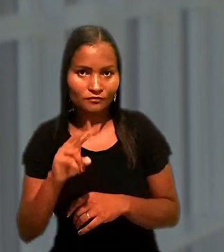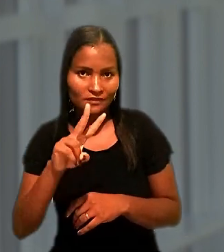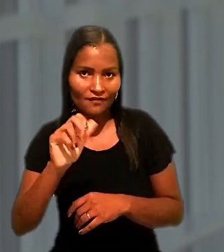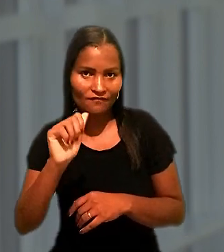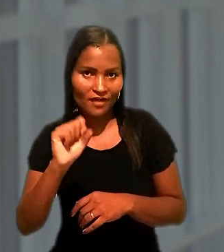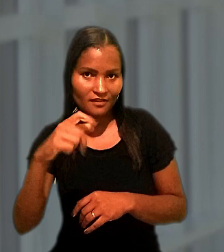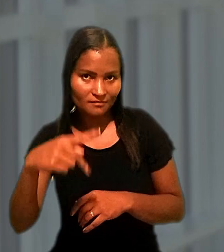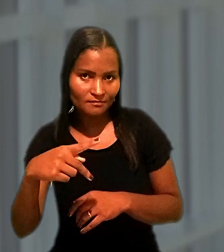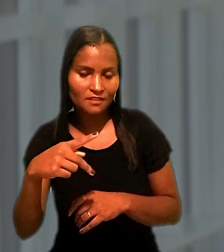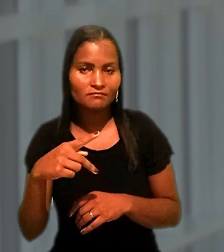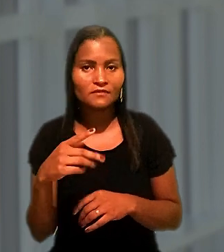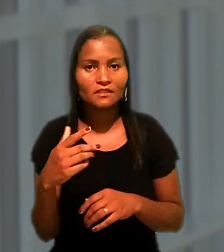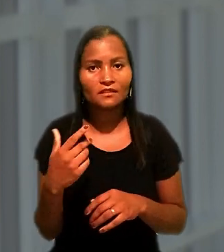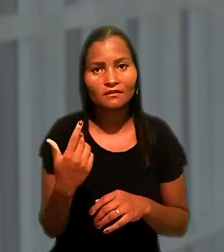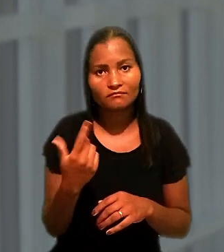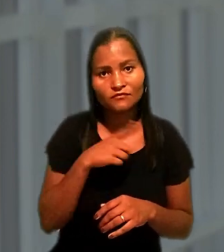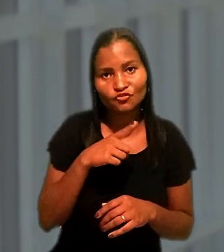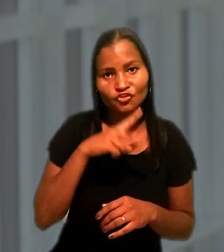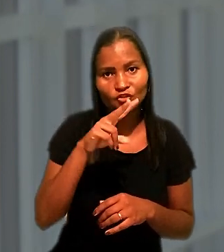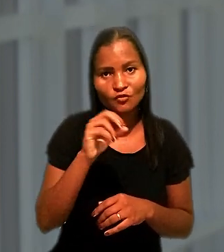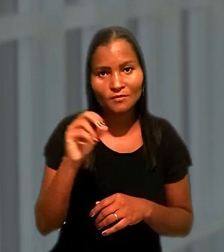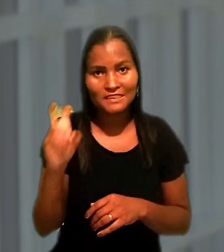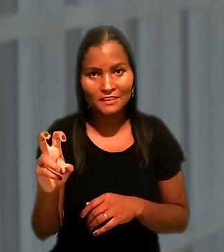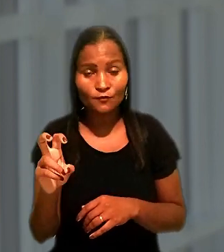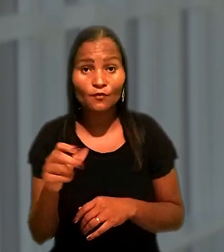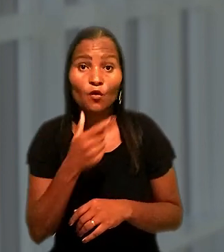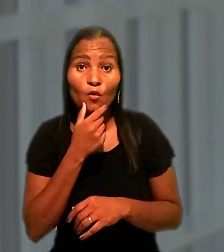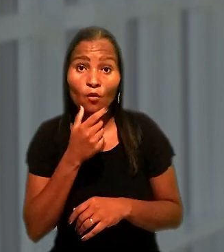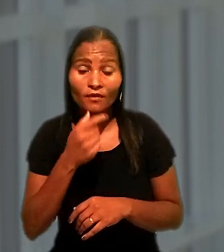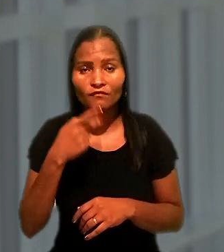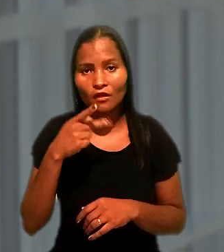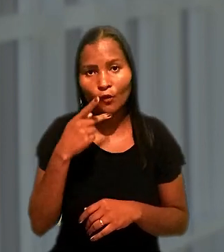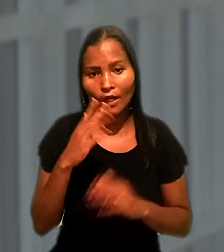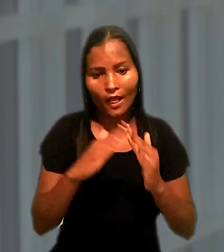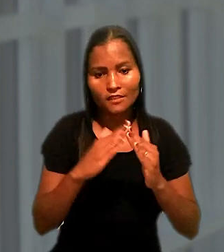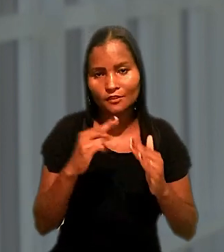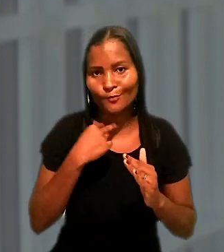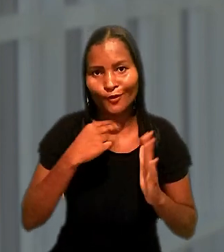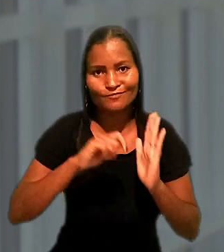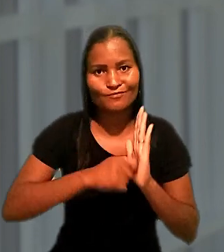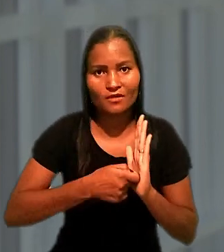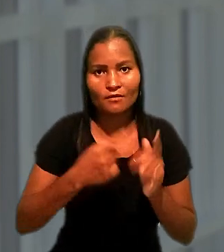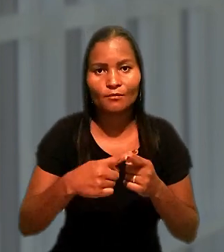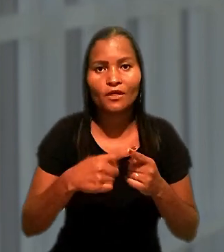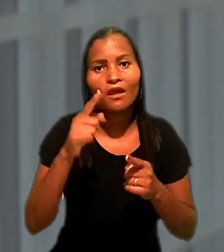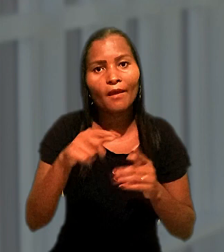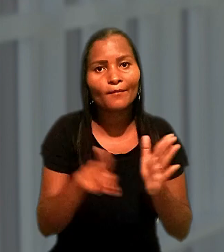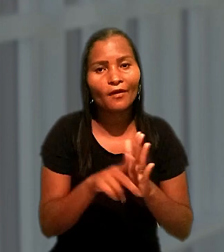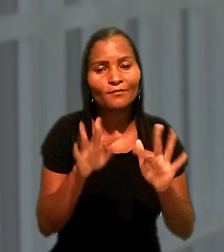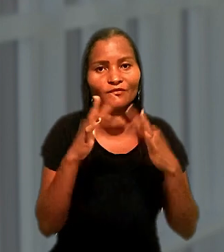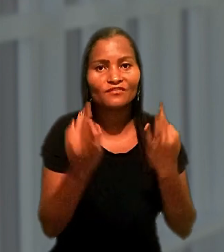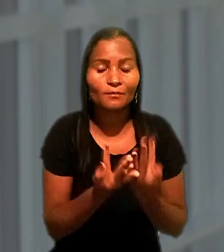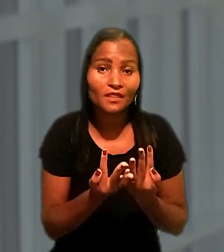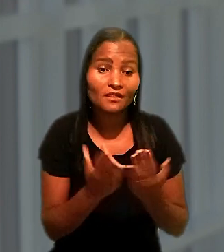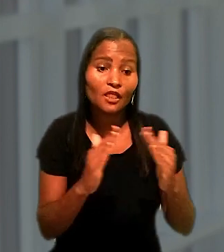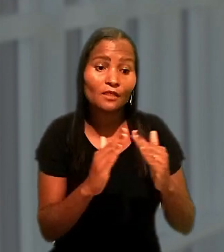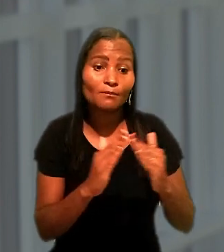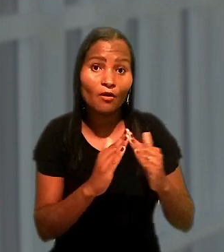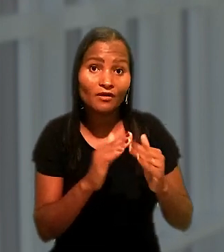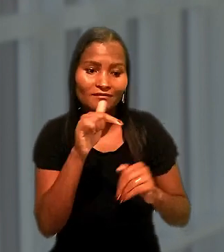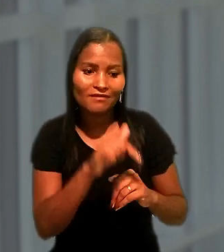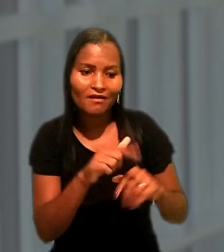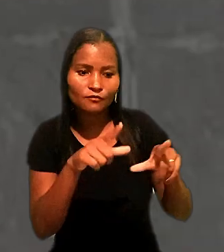Na Justiça do Trabalho alegou que o imóvel não poderia ser penhorado por ser um bem de família e que mora no local há mais de 30 anos.